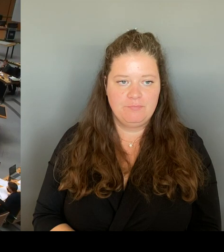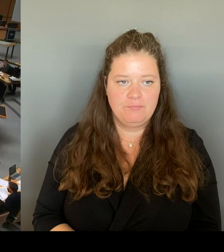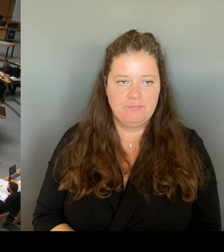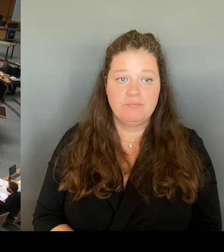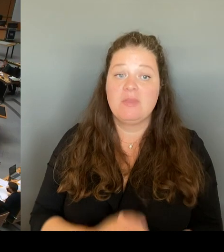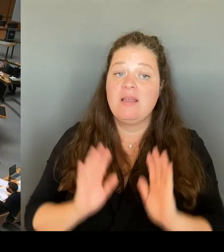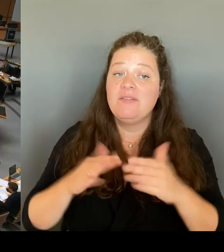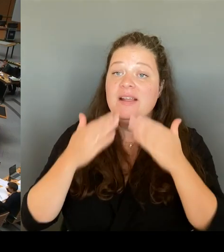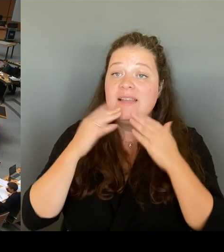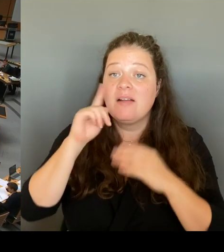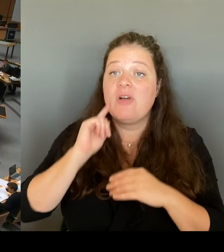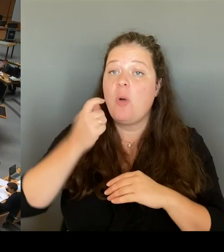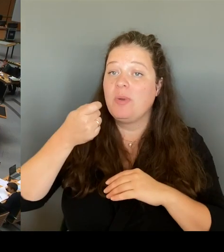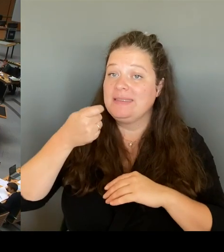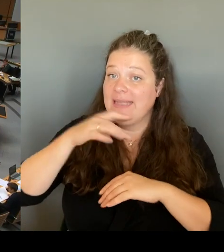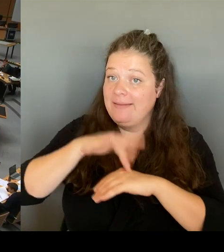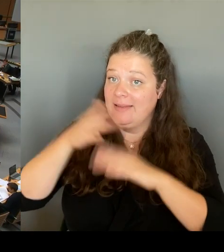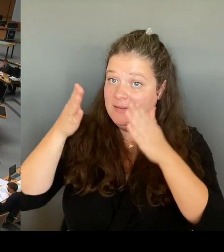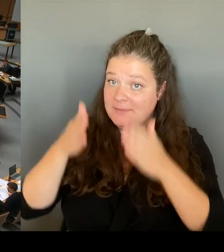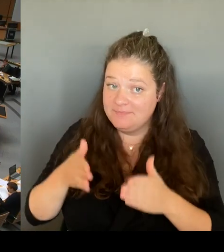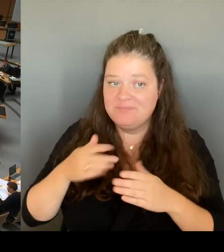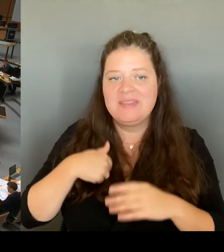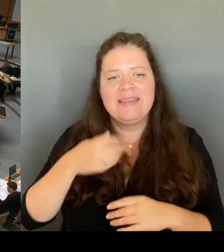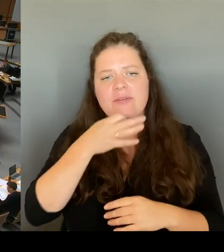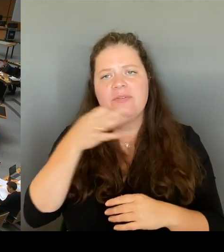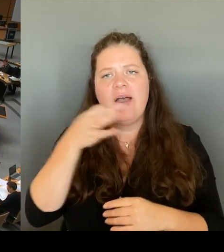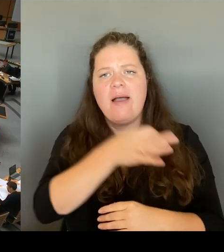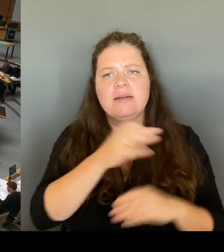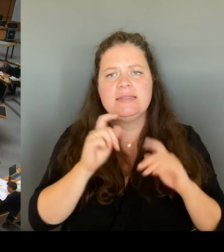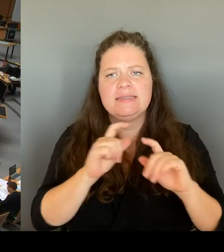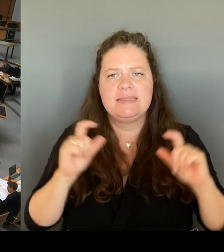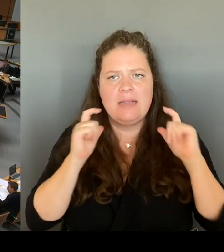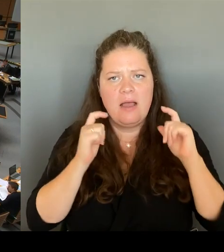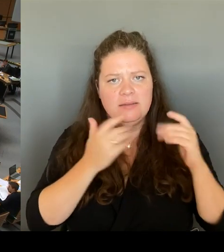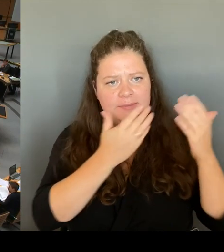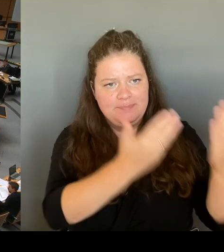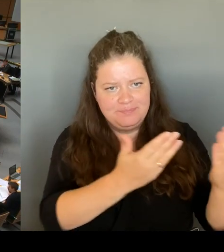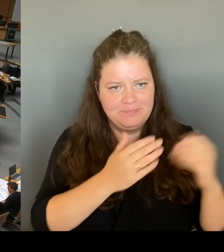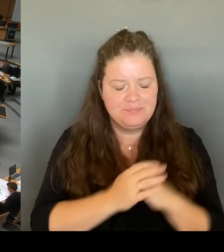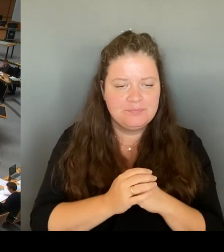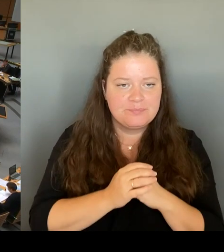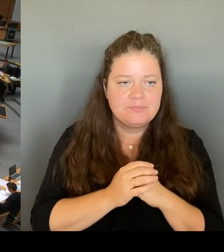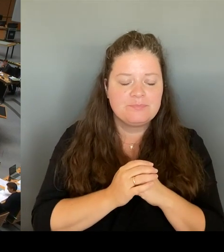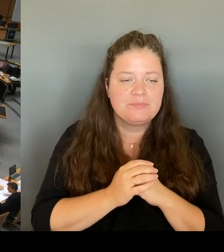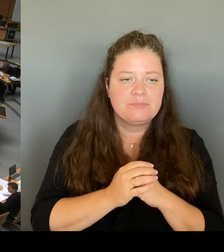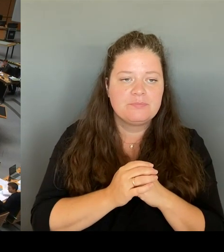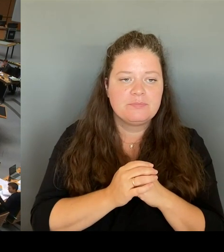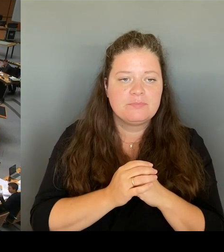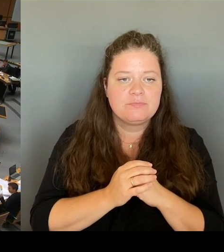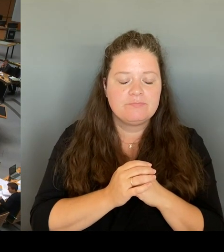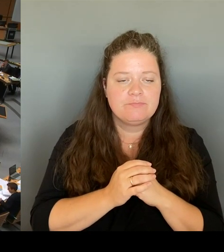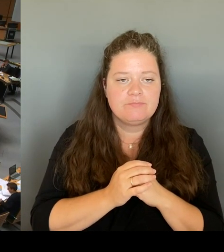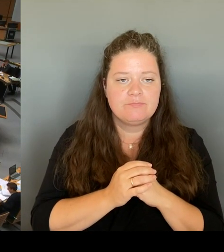Welche Rückmeldungen hat der Senat von dem Polizeiabschnitt